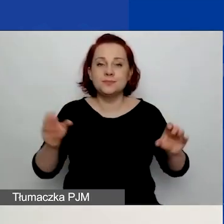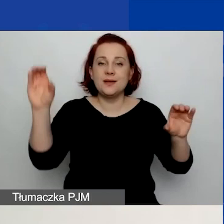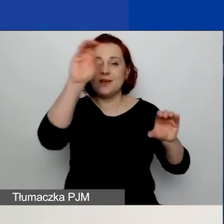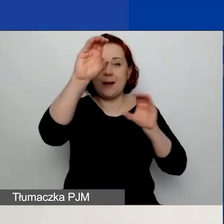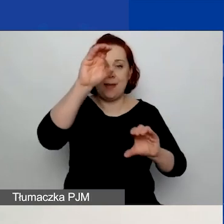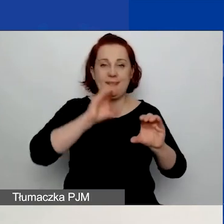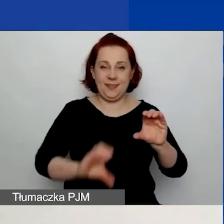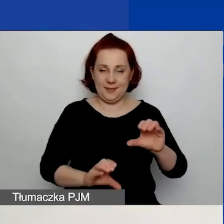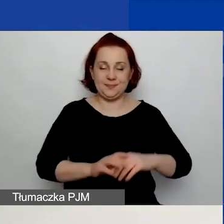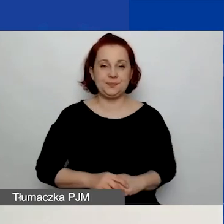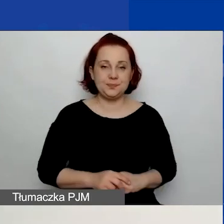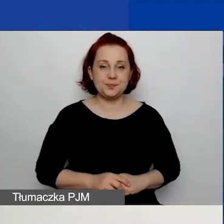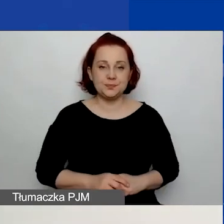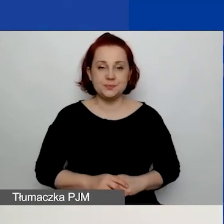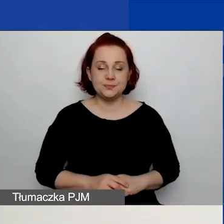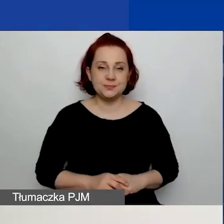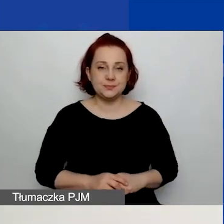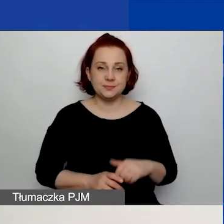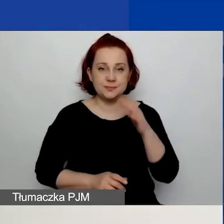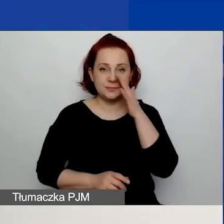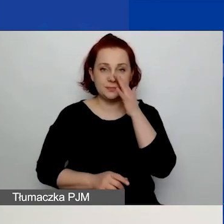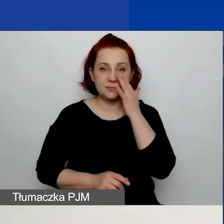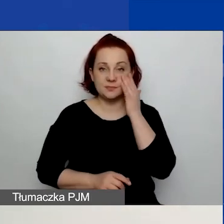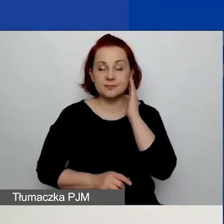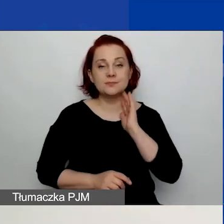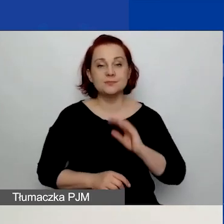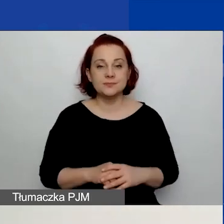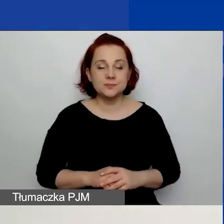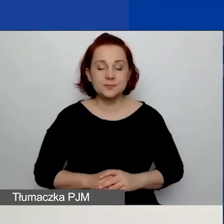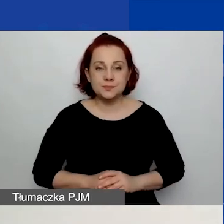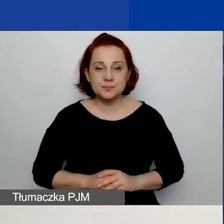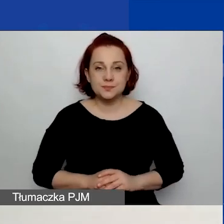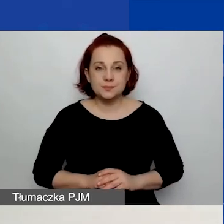aby się zmieściło. W związku z tym, jak widzicie teraz na prezentacji,